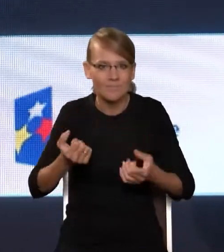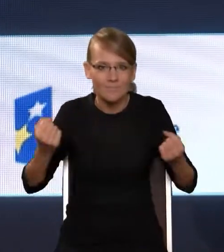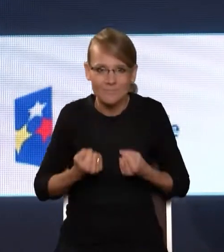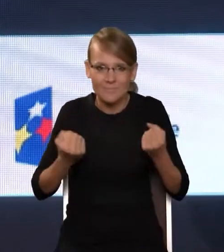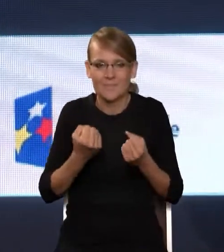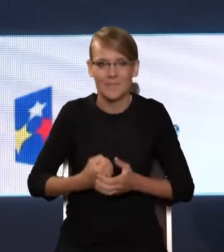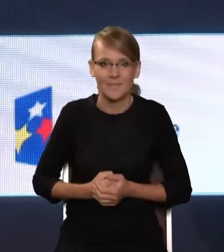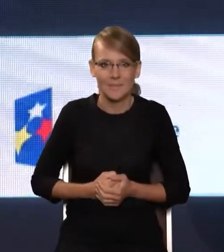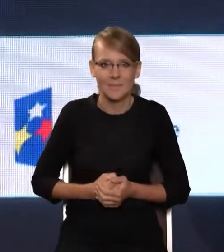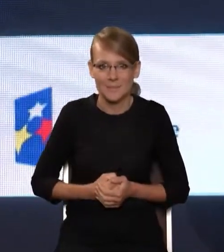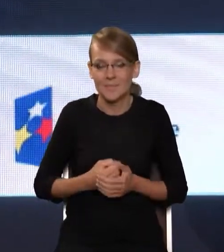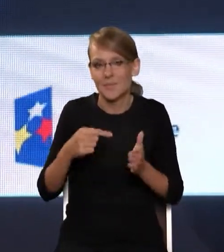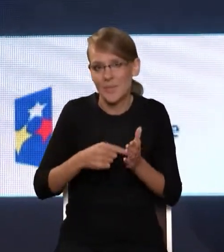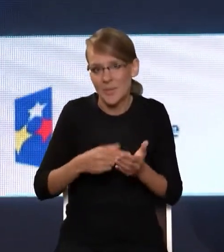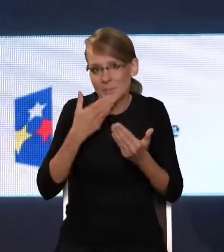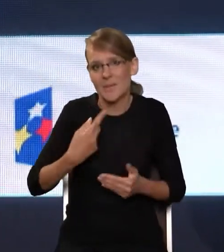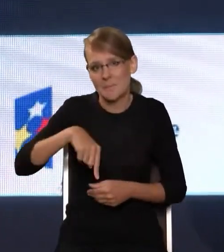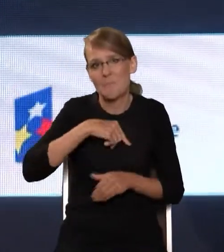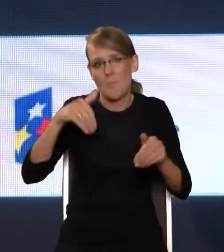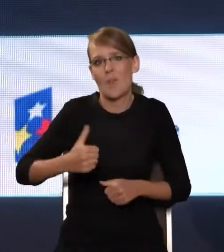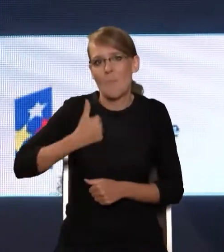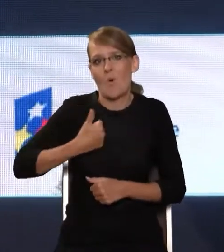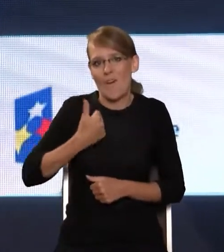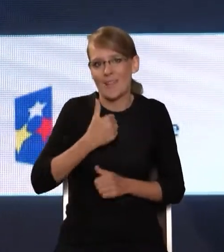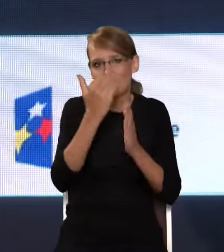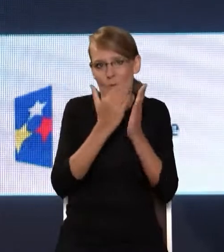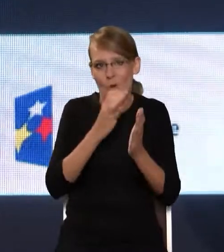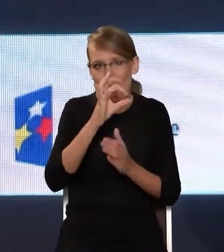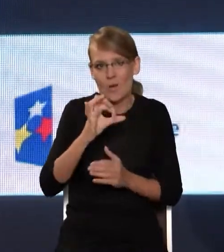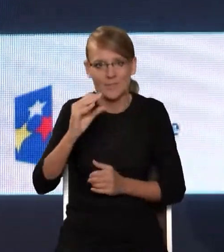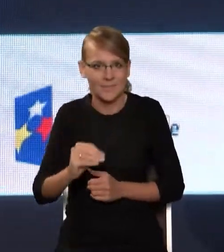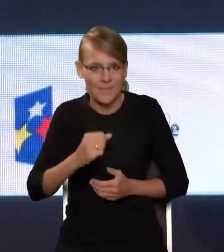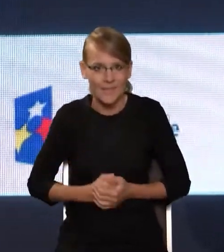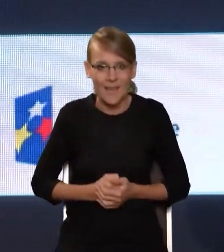że możemy się chwalić programem OSE, musimy podkreślić, że to nie jest program skończony –